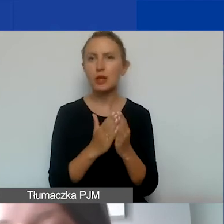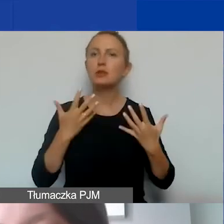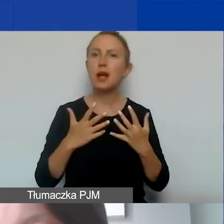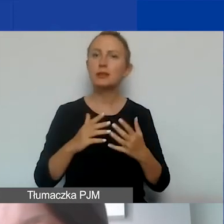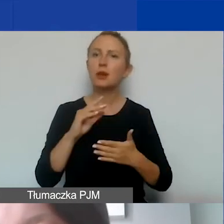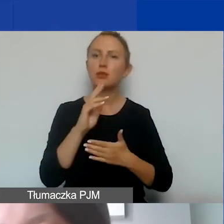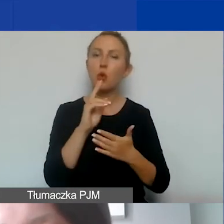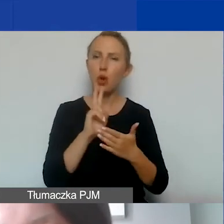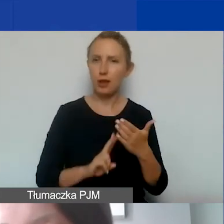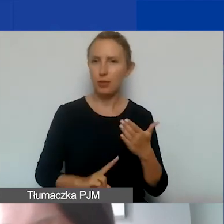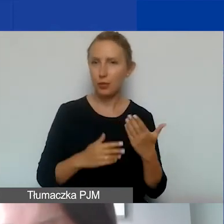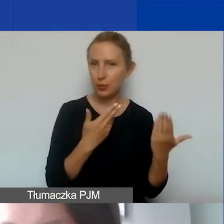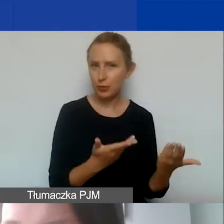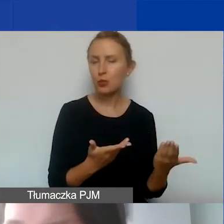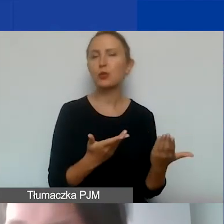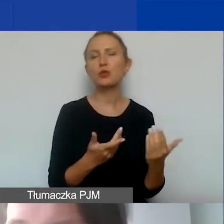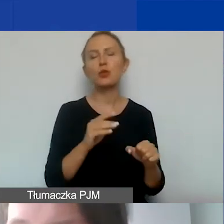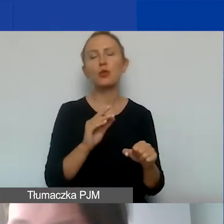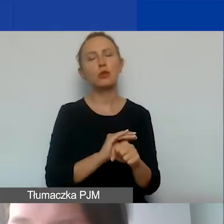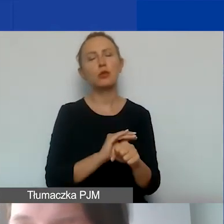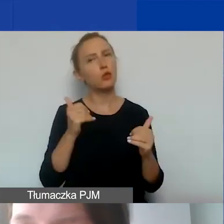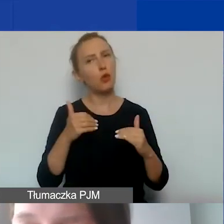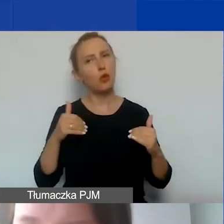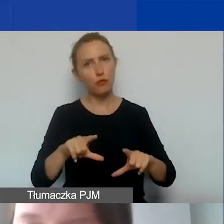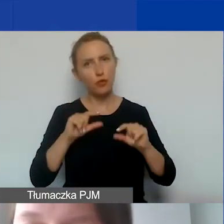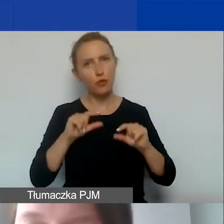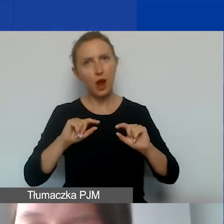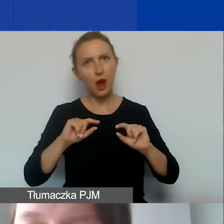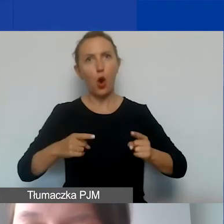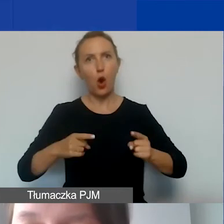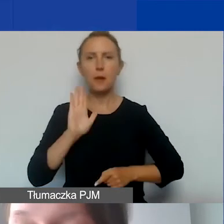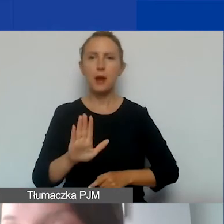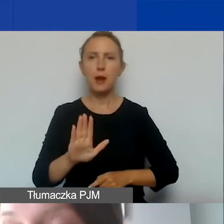To jest oczywiście metoda, którą mogą wybrać organizacje, które mają personel